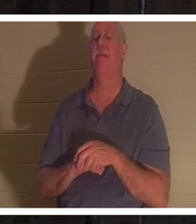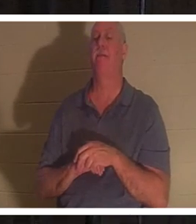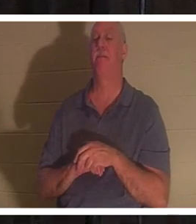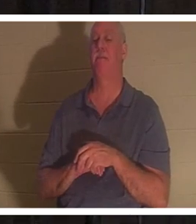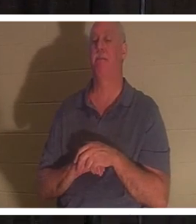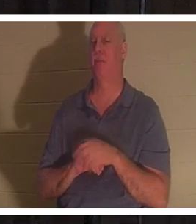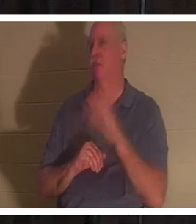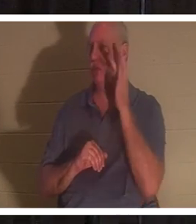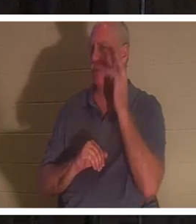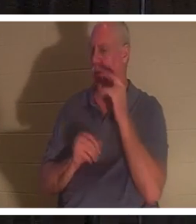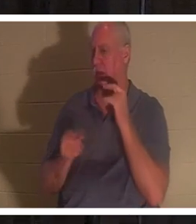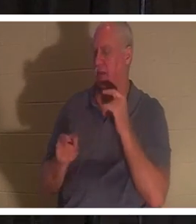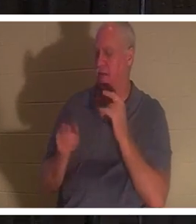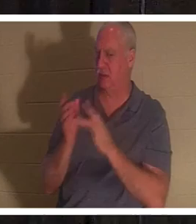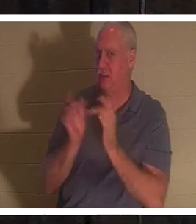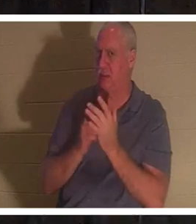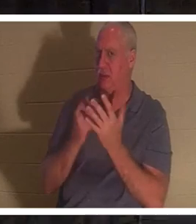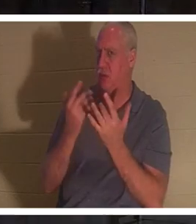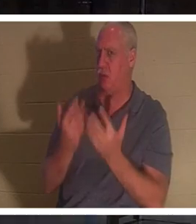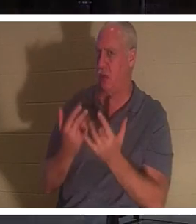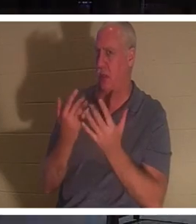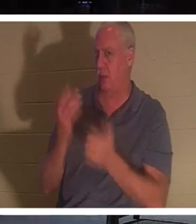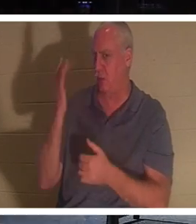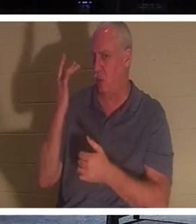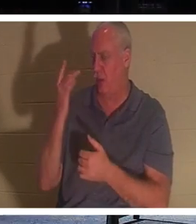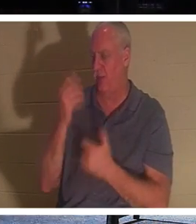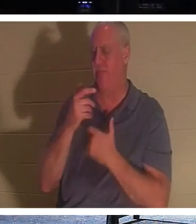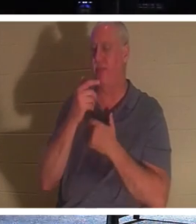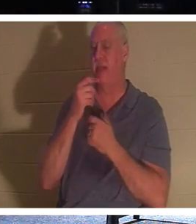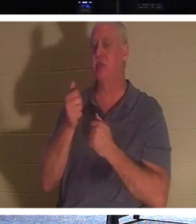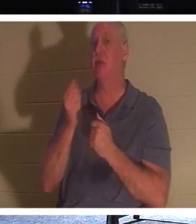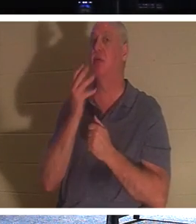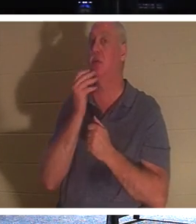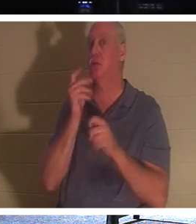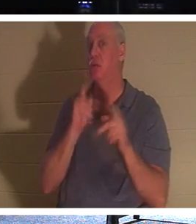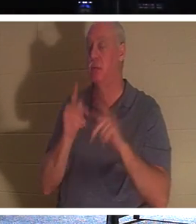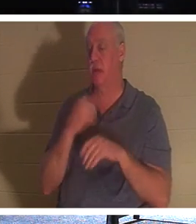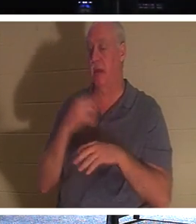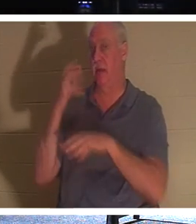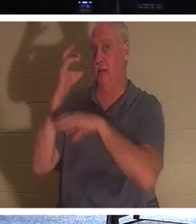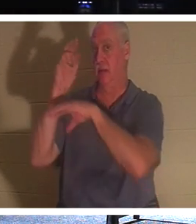Er also so gewartet? Es ist interessant, dass die Juden eine Tradition hatten, dass der